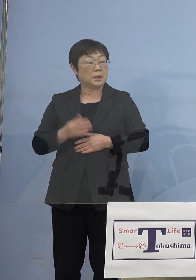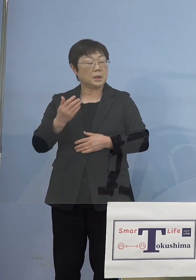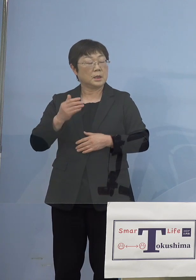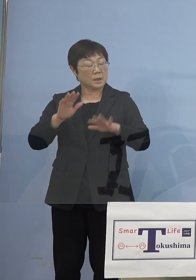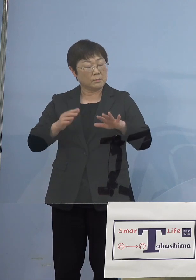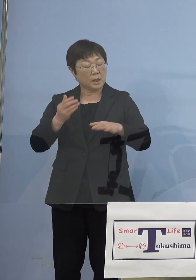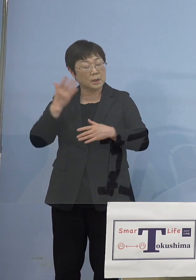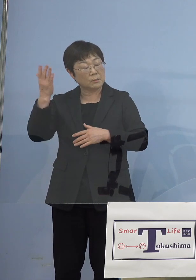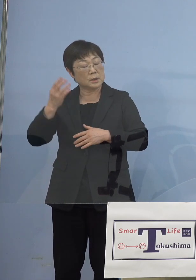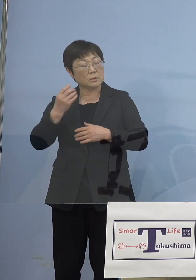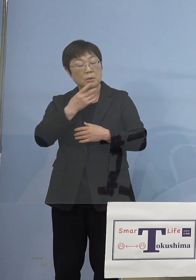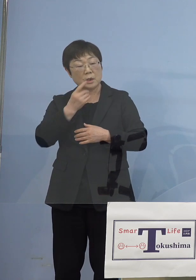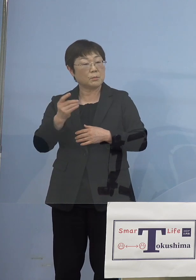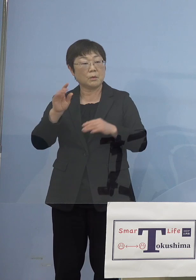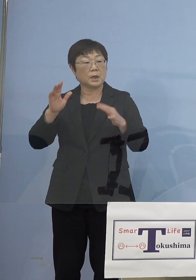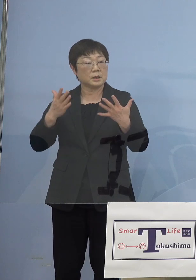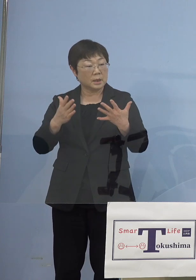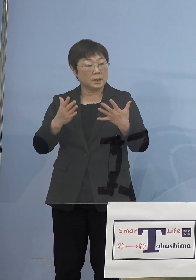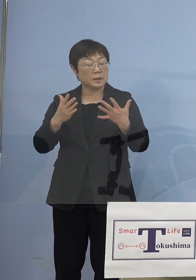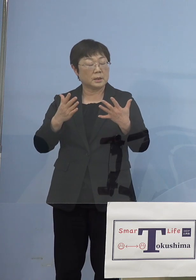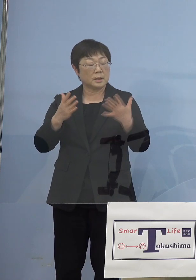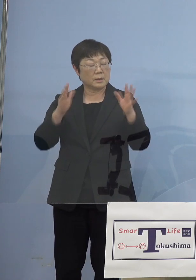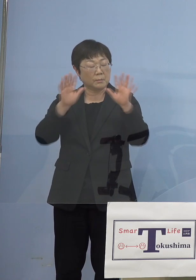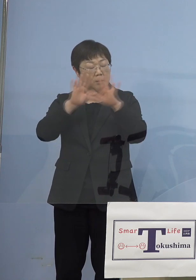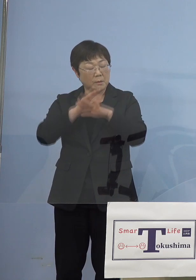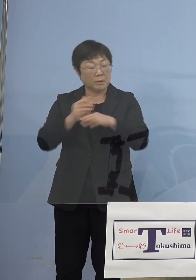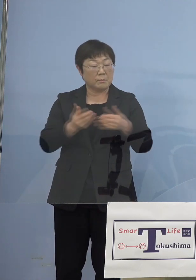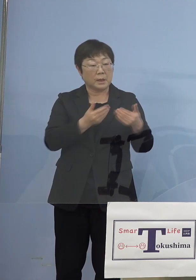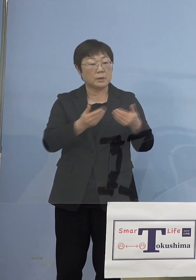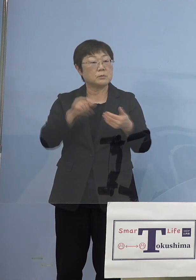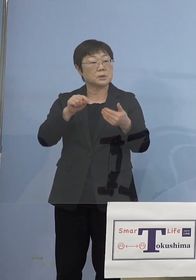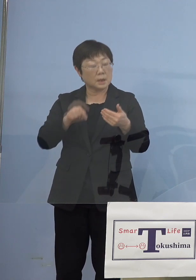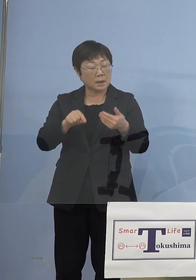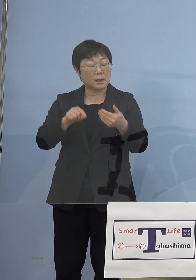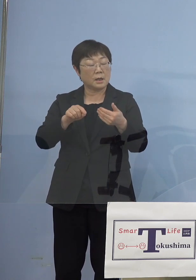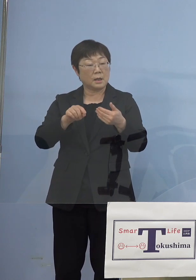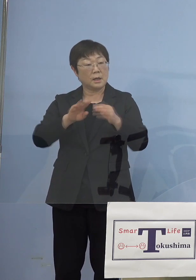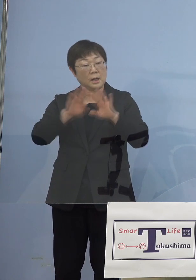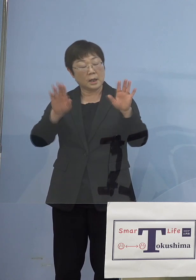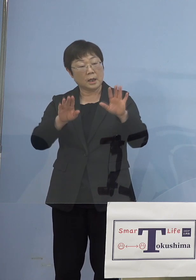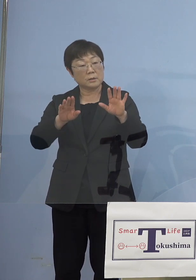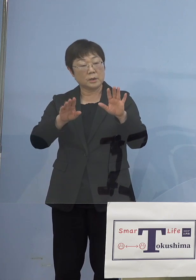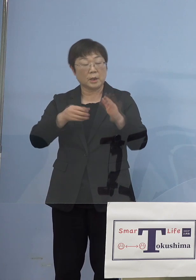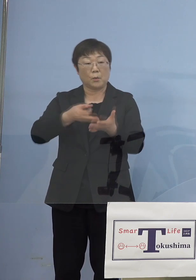そうしたこの暗闇の中 少しでも明るい話題が、しかしもちろん